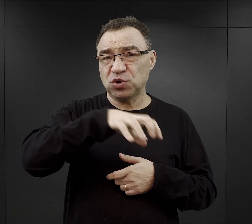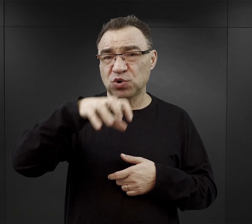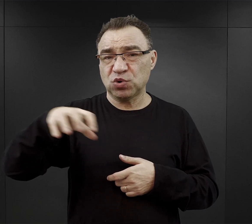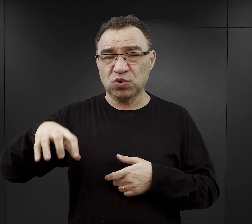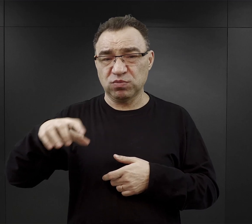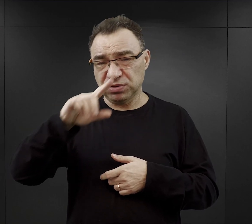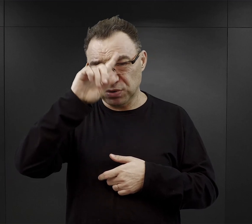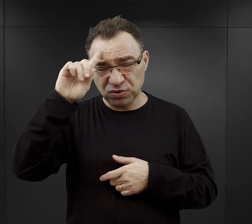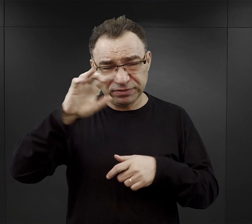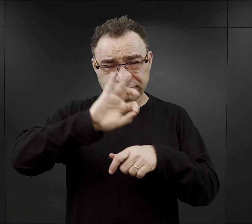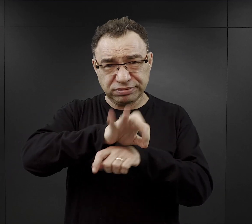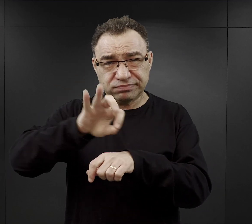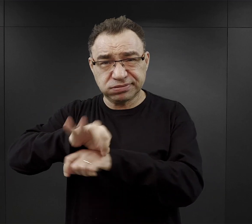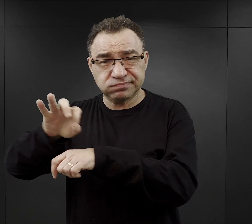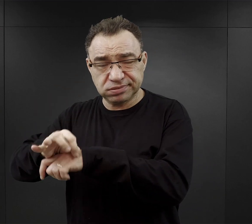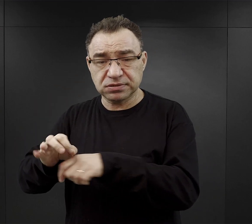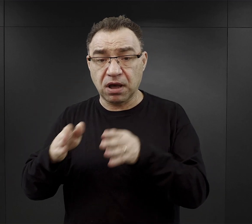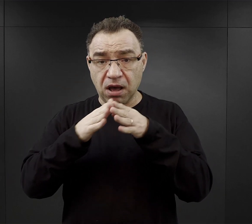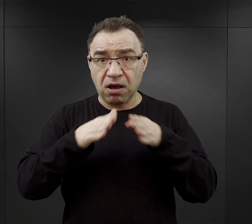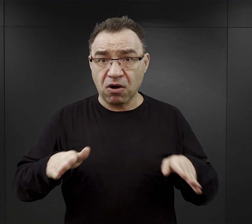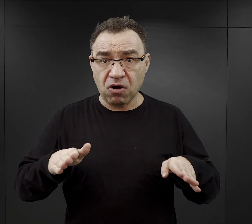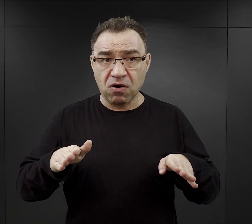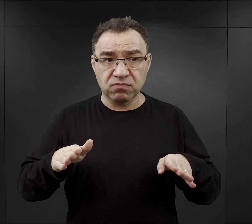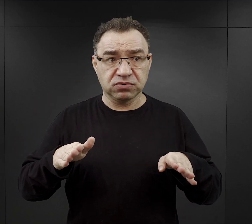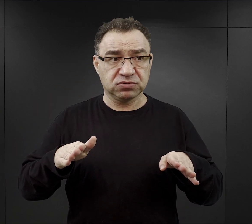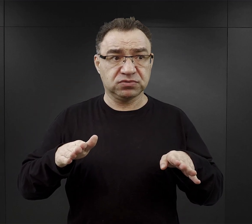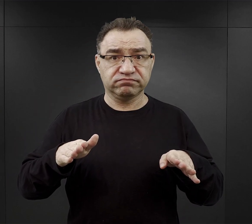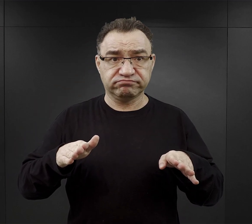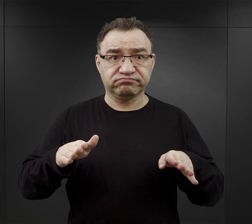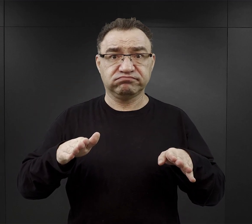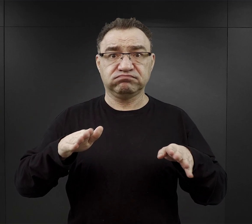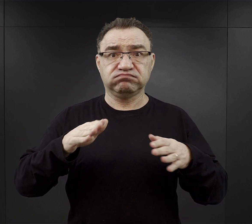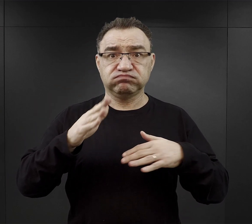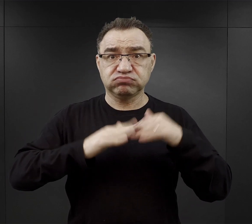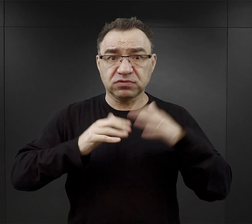a kompleks obozowy nieustannie rozbudowywał się i przekształcał.